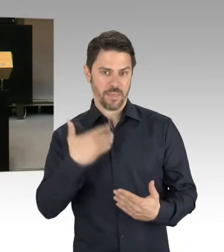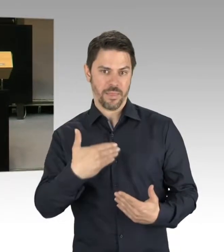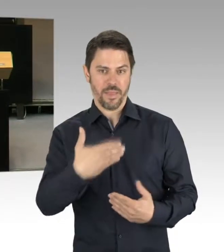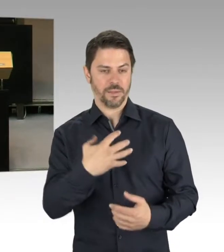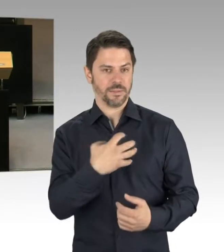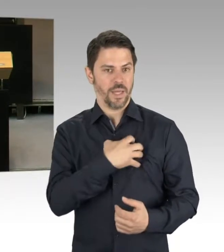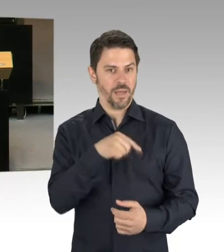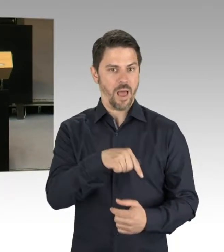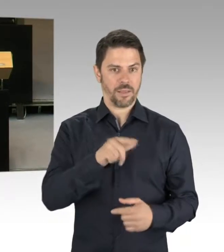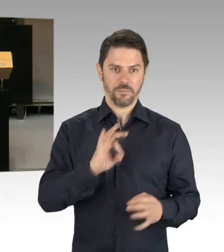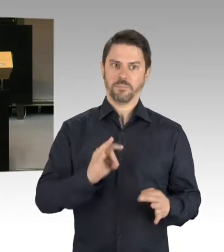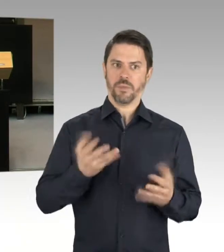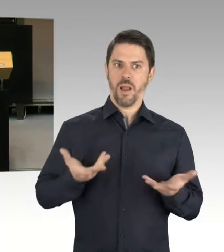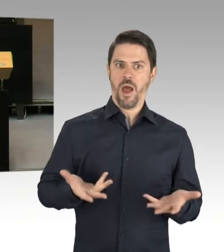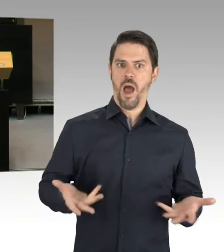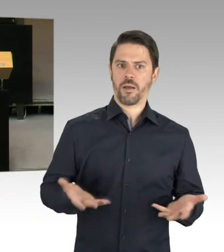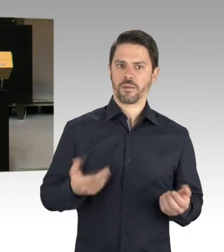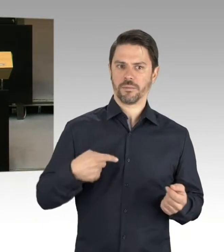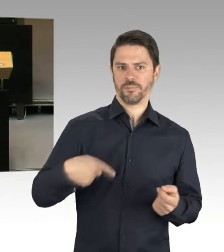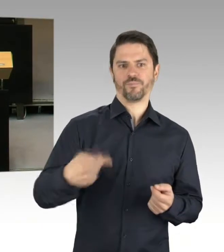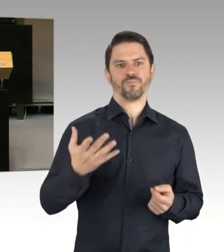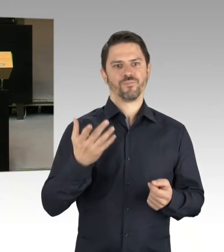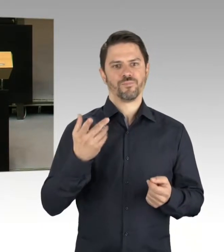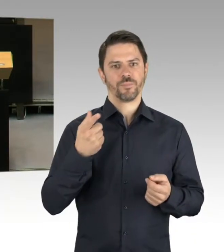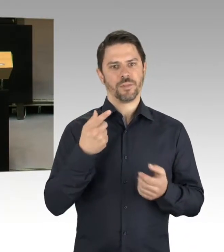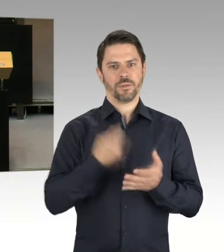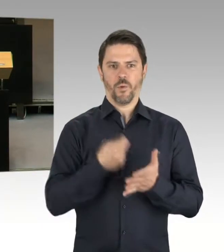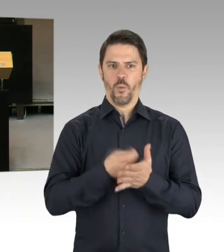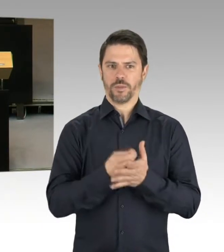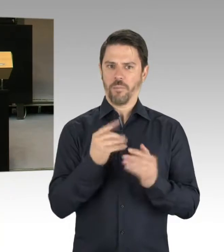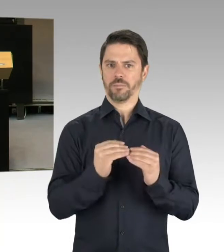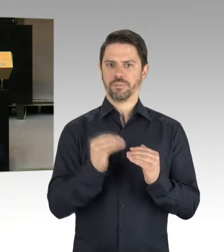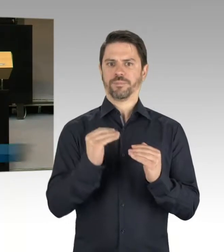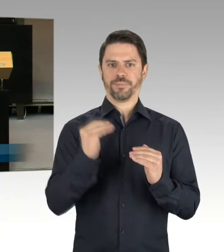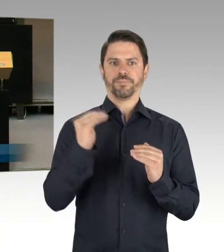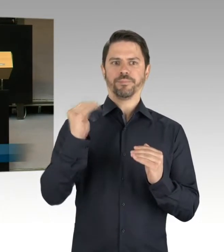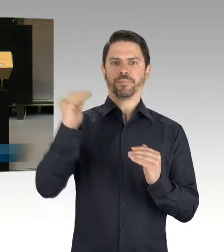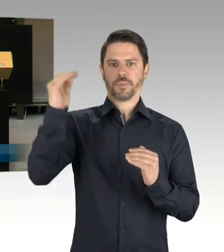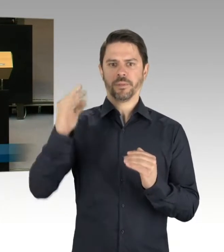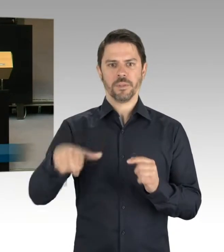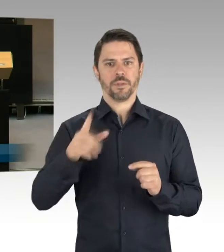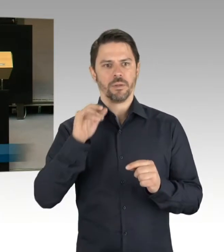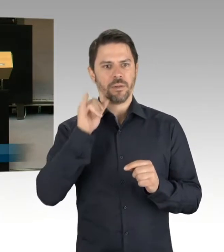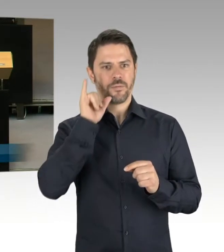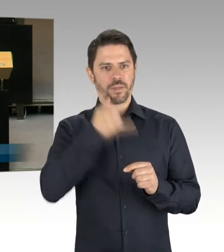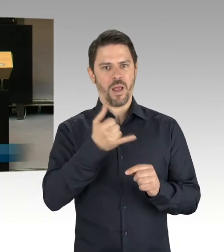zusammenhängen, aber natürlich auch durch eine erhöhte Anzahl von Schulbauten, wir erinnern uns,